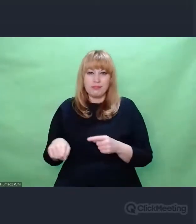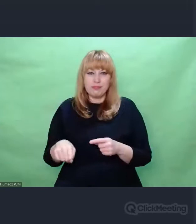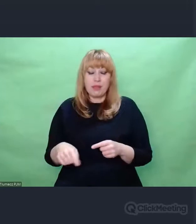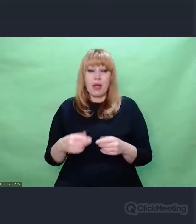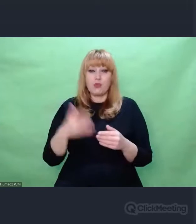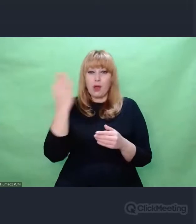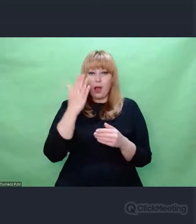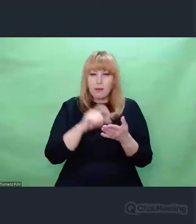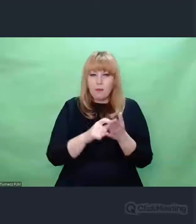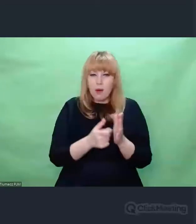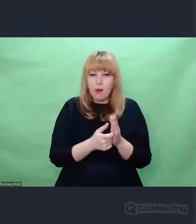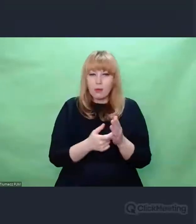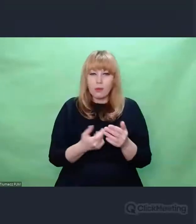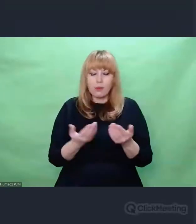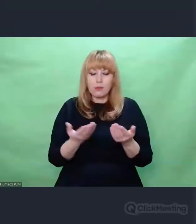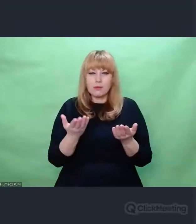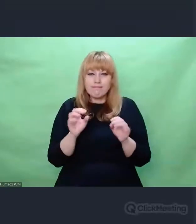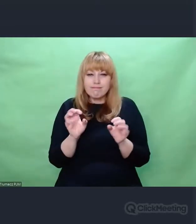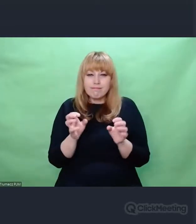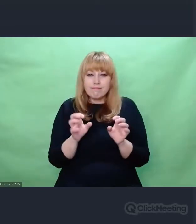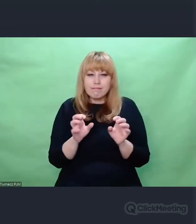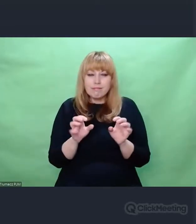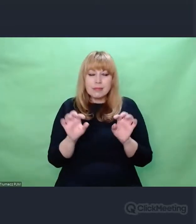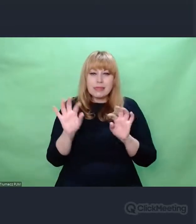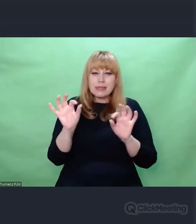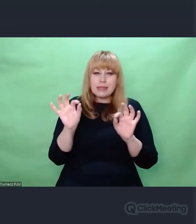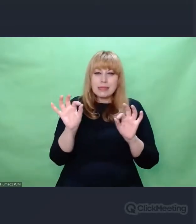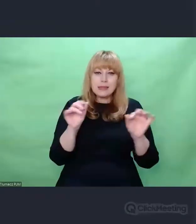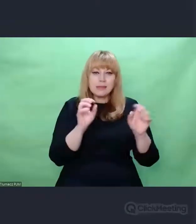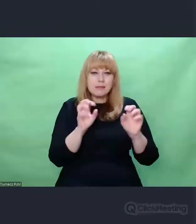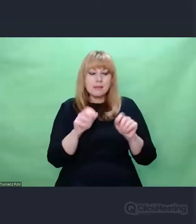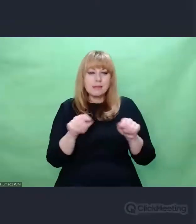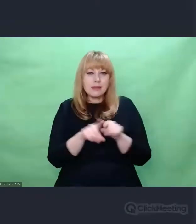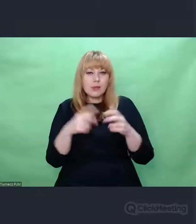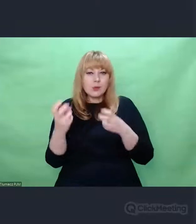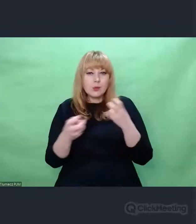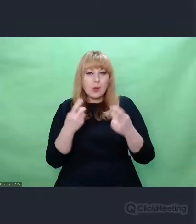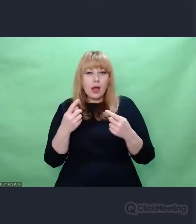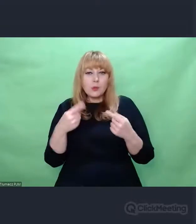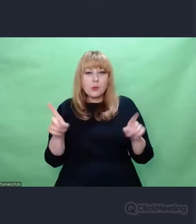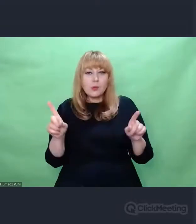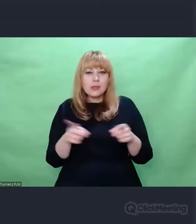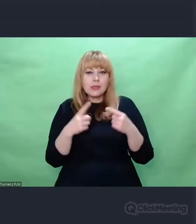które służyły temu, żeby poszukać czegoś nowego w muzyce. Chodzi o to, że